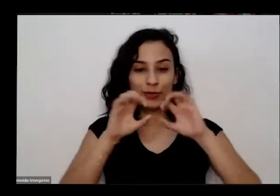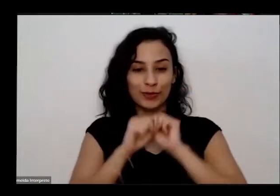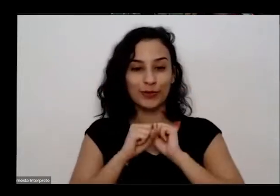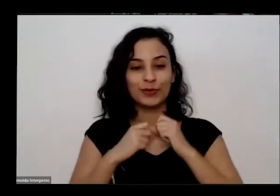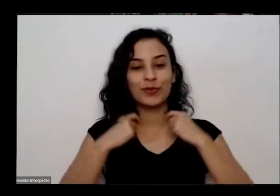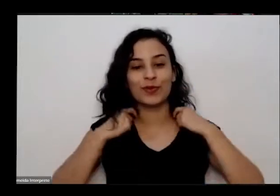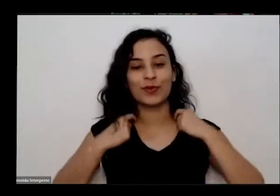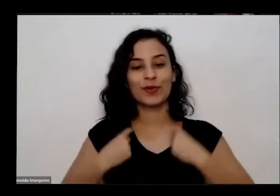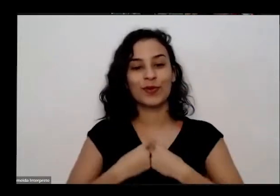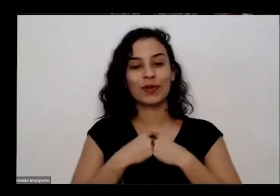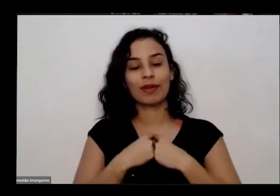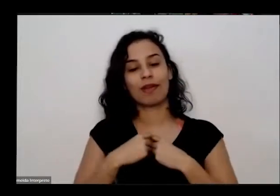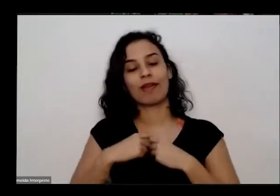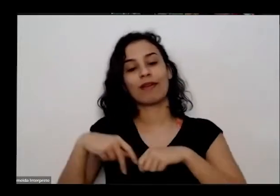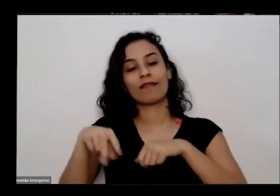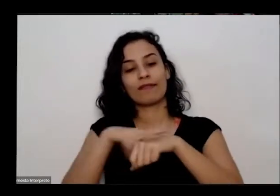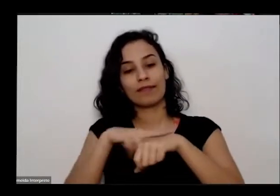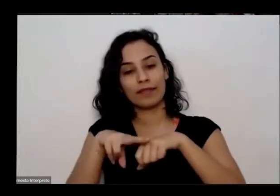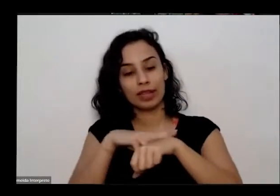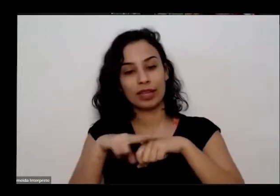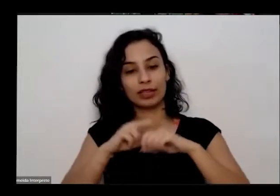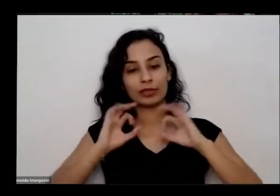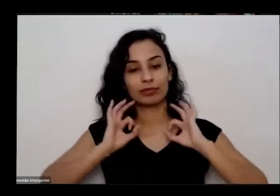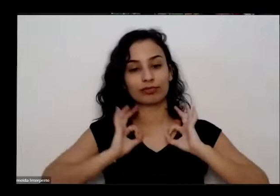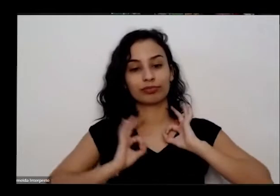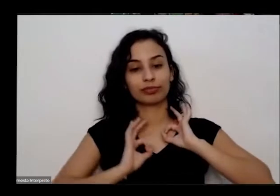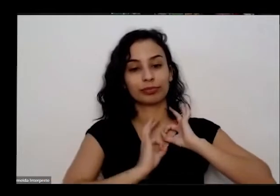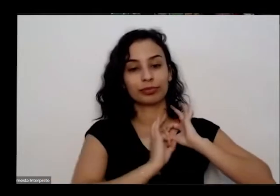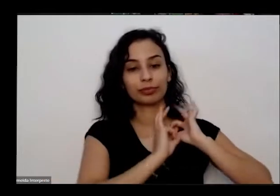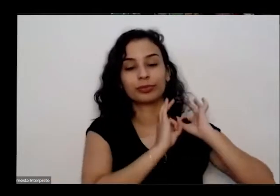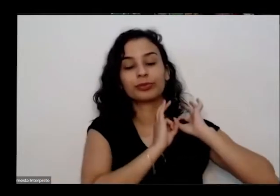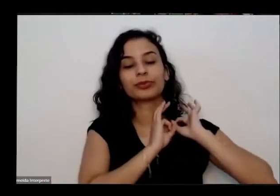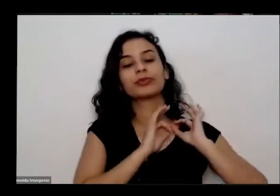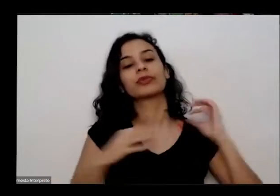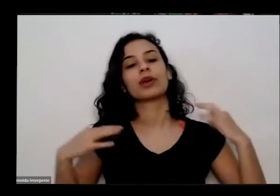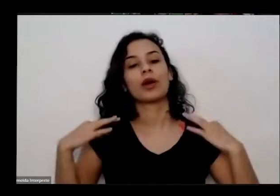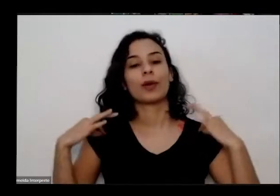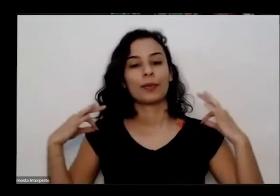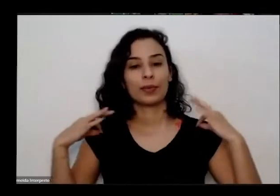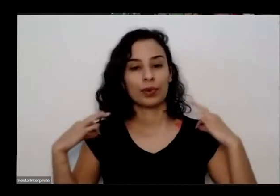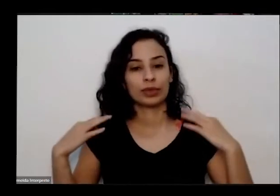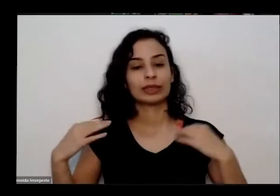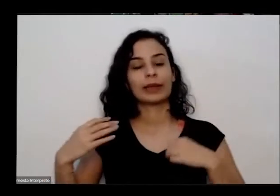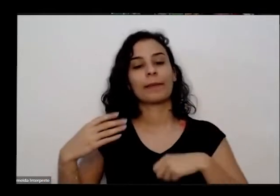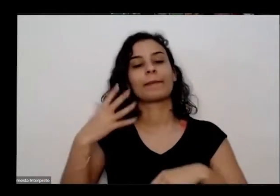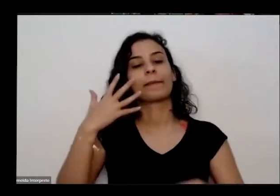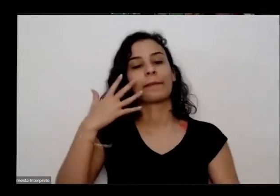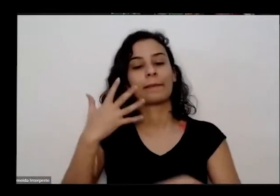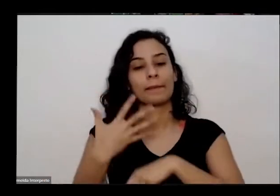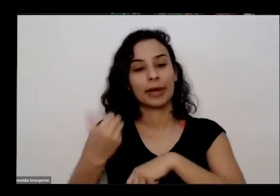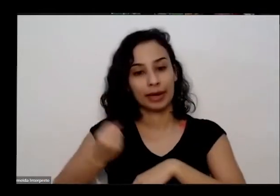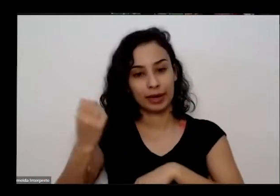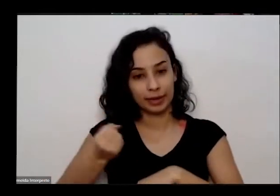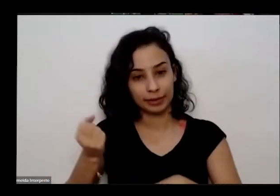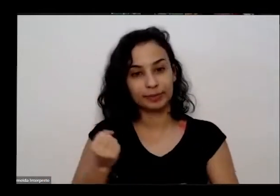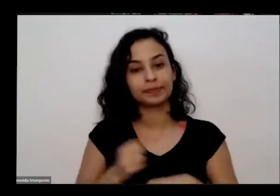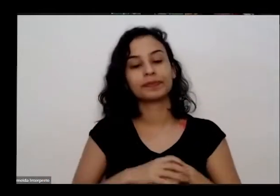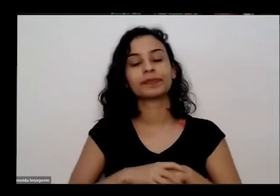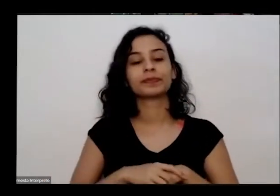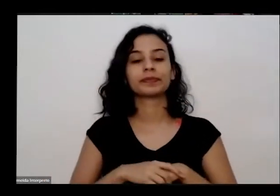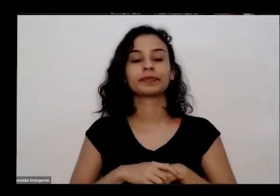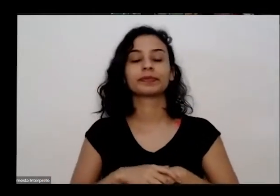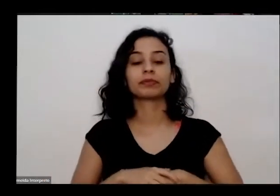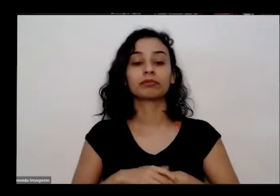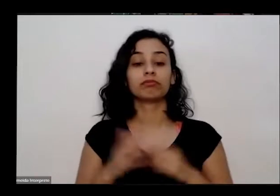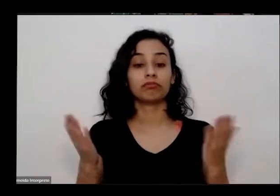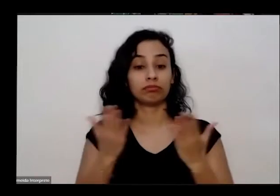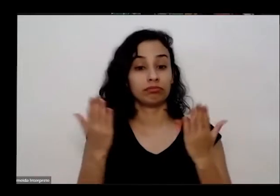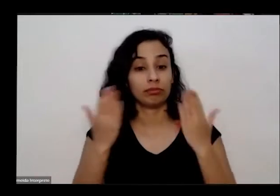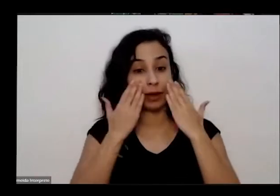de miçangas de sementes e uma blusa branca bom então agora eu vou apresentar o nosso convidado